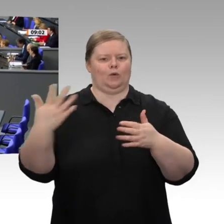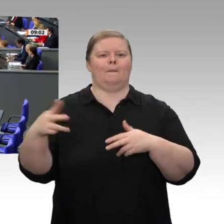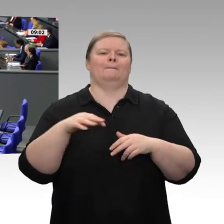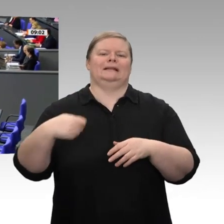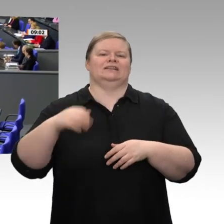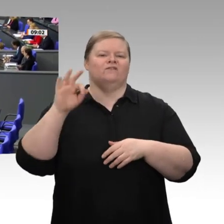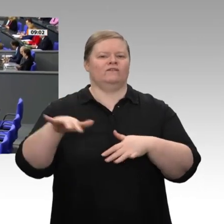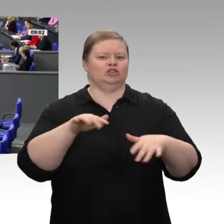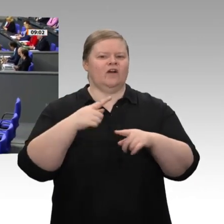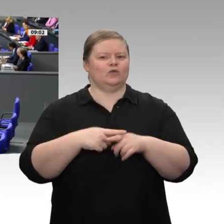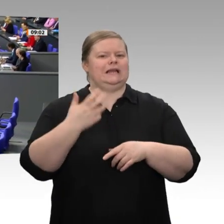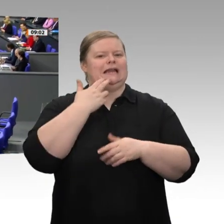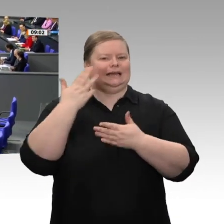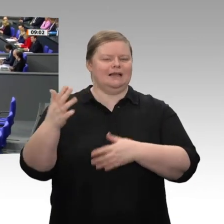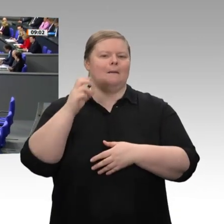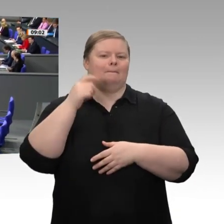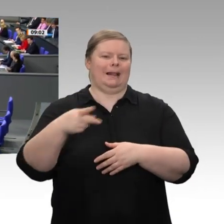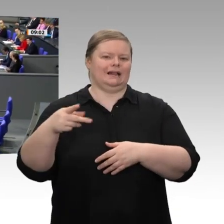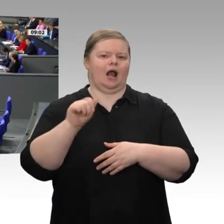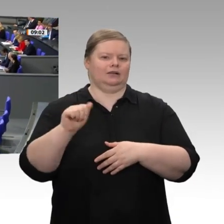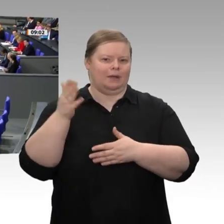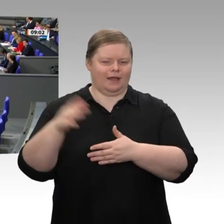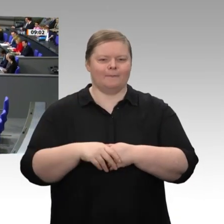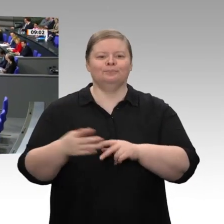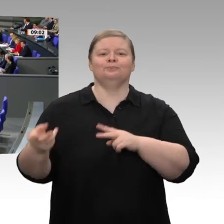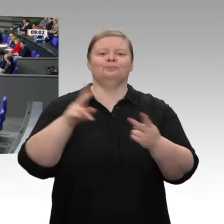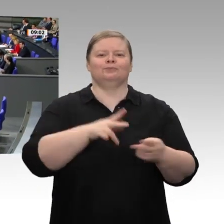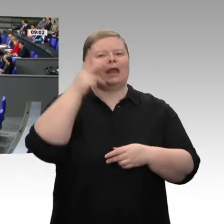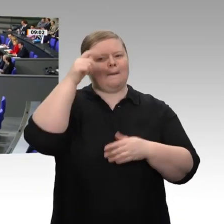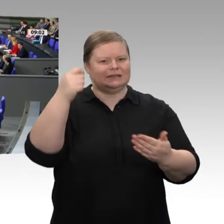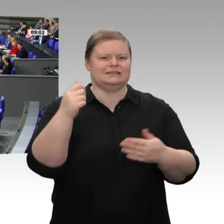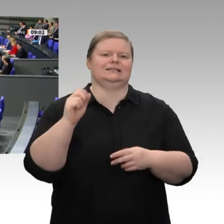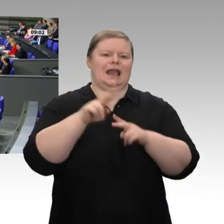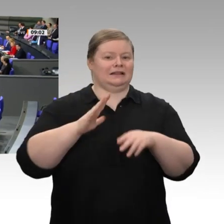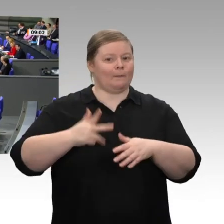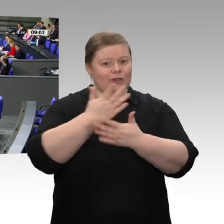Die Bundesregierung, vertreten durch die Bundeskanzlerin, den Vizekanzler und die